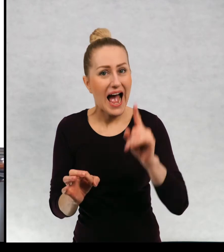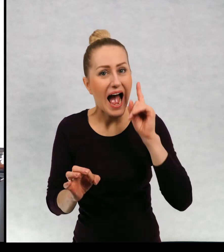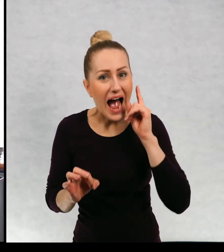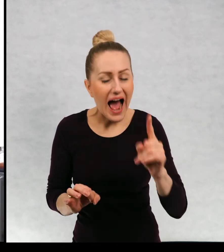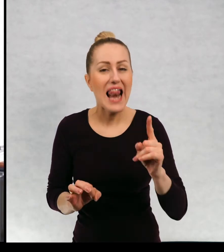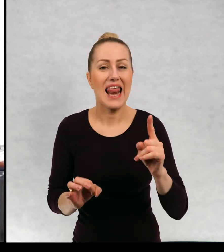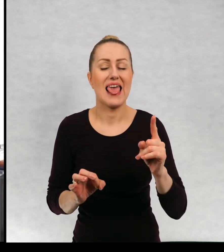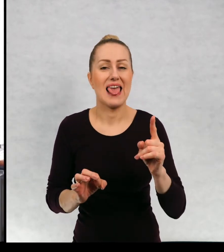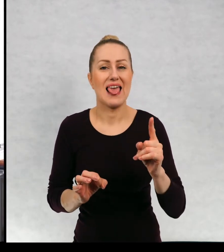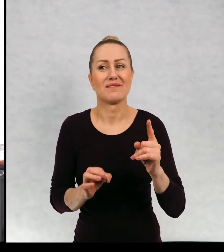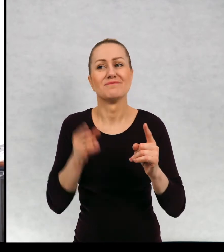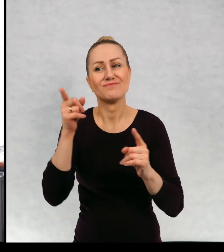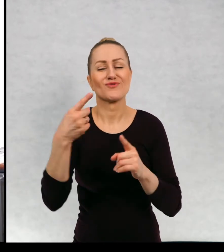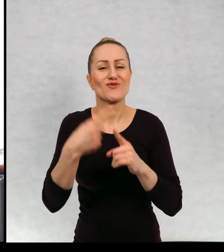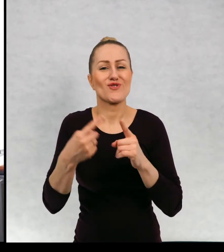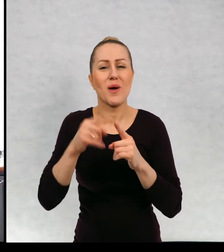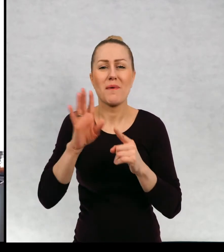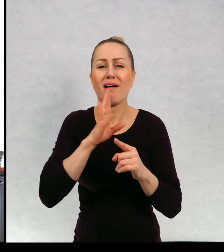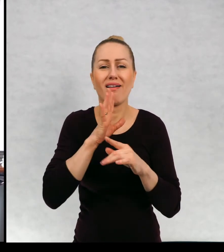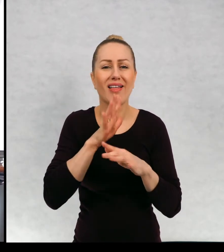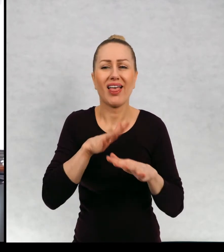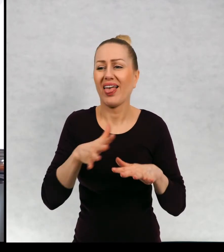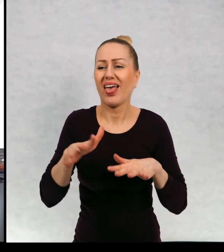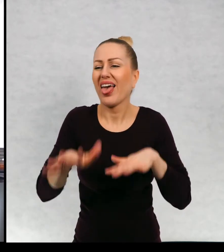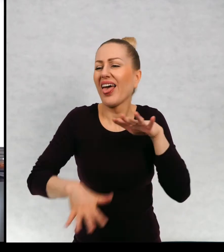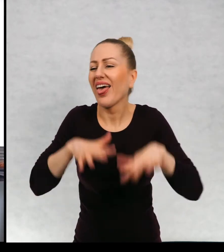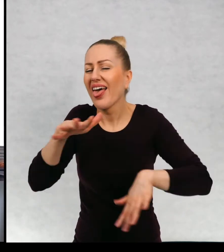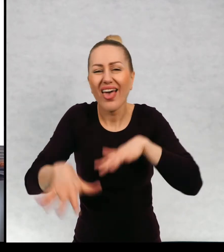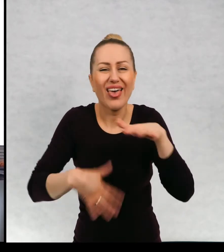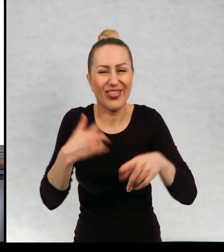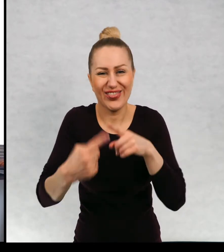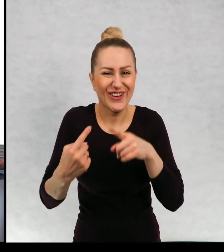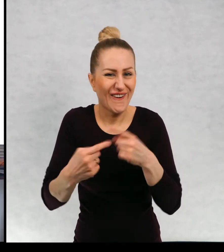Ale jednocześnie jest bardzo roztargniony i właściwie